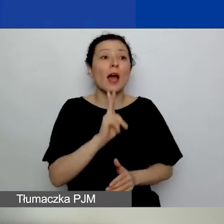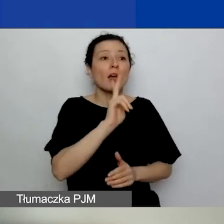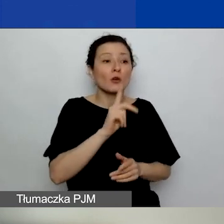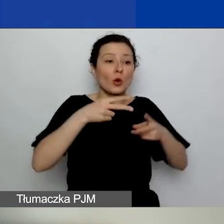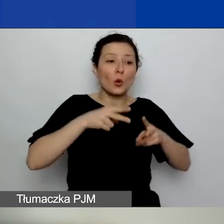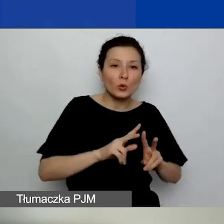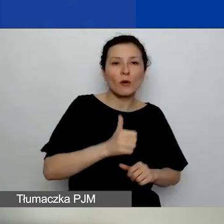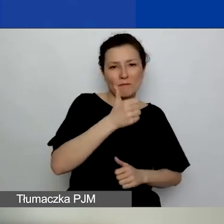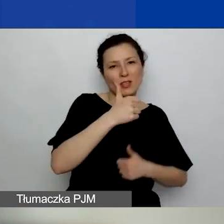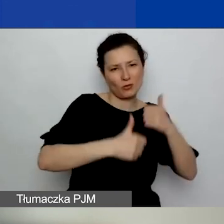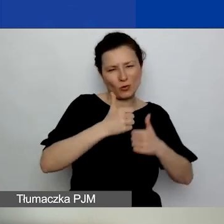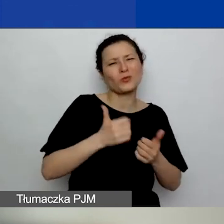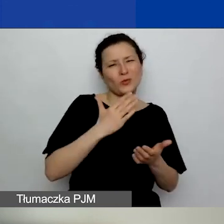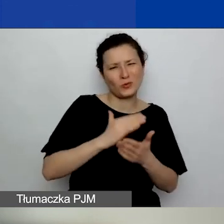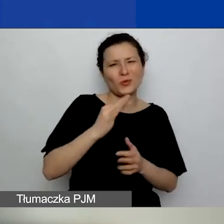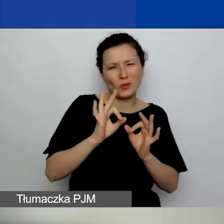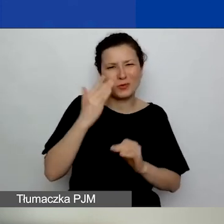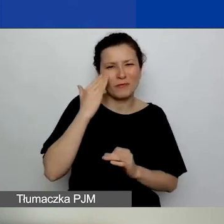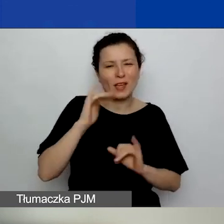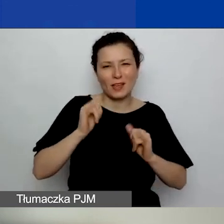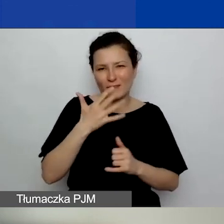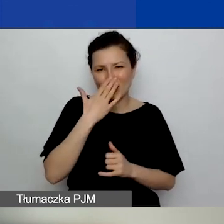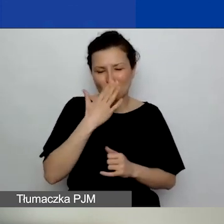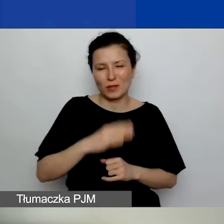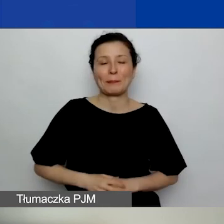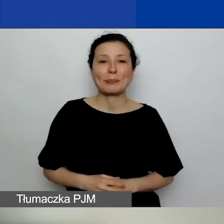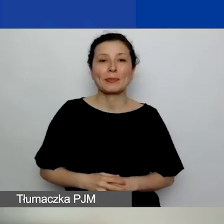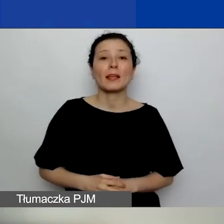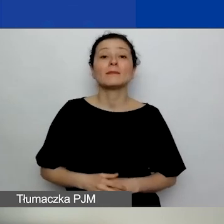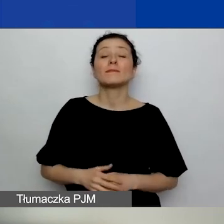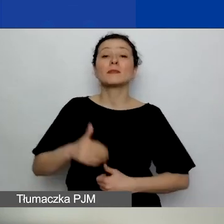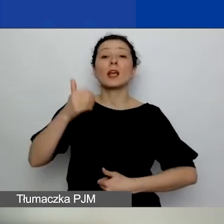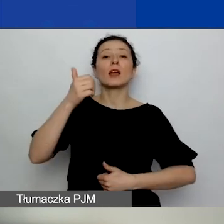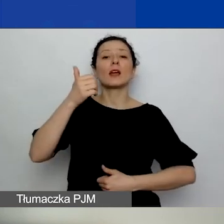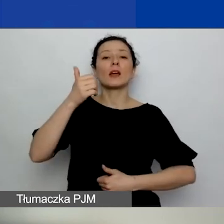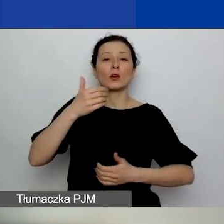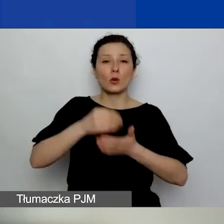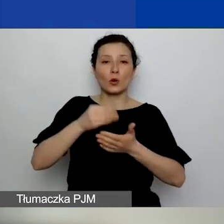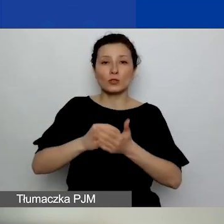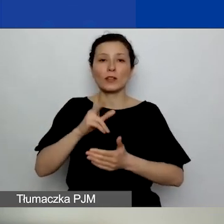to bardzo dobrze wiedzą. Niemniej koszty kwalifikowane można zaplanować sobie od 1 września,